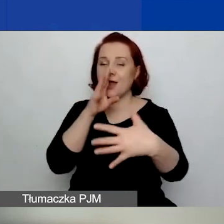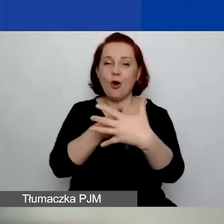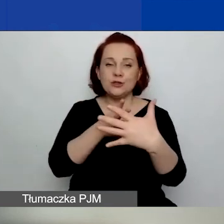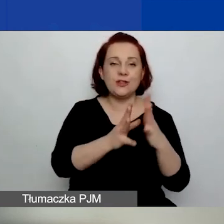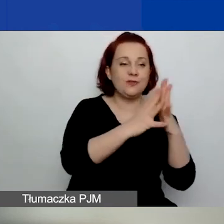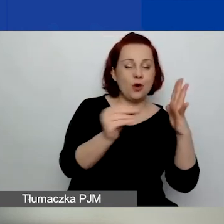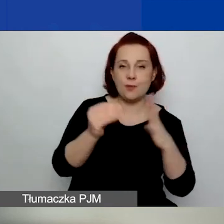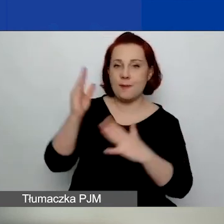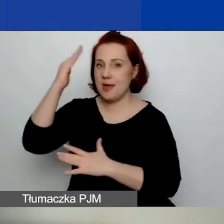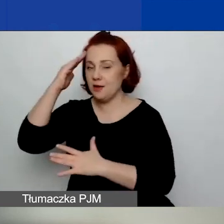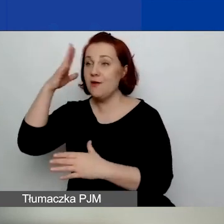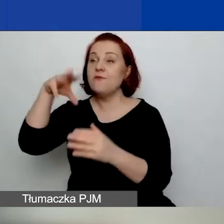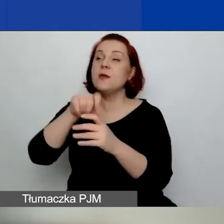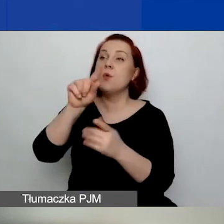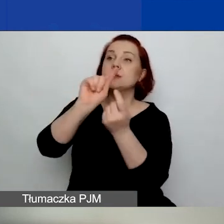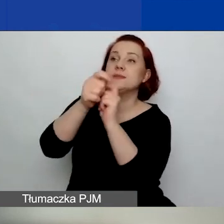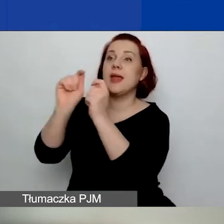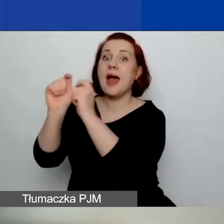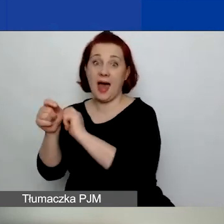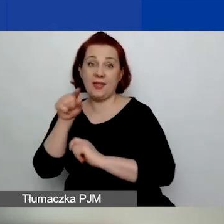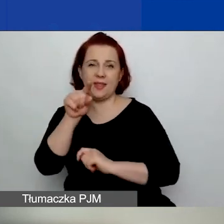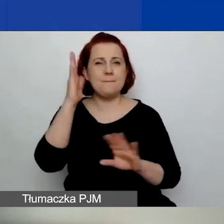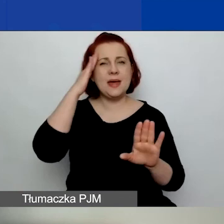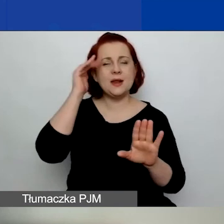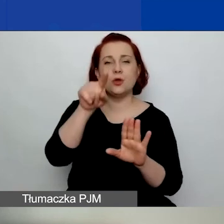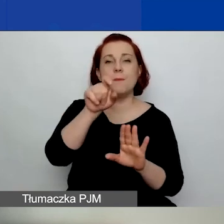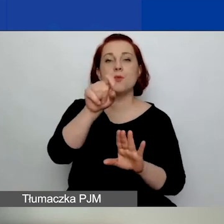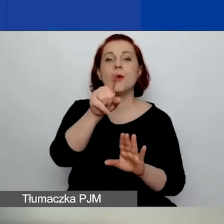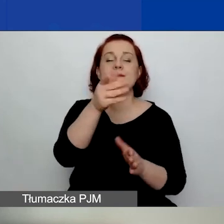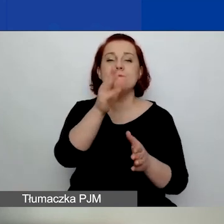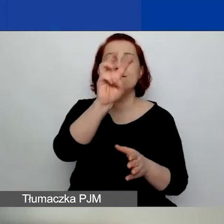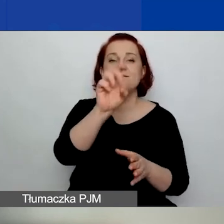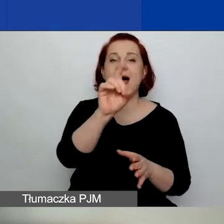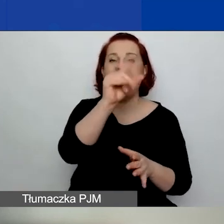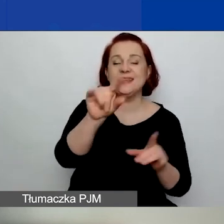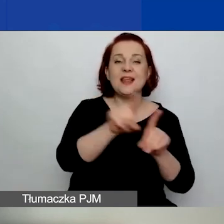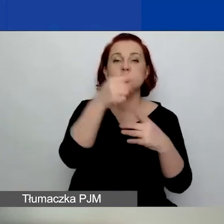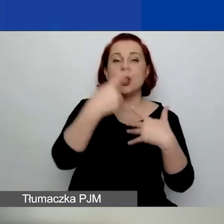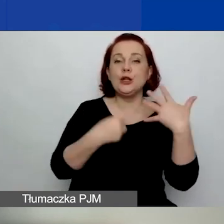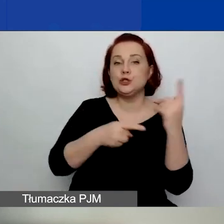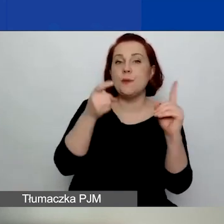W karcie oceny merytorycznej zmieniliśmy liczbę punktów przyznawanych